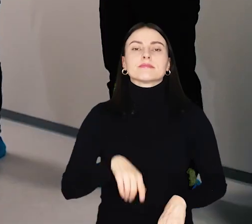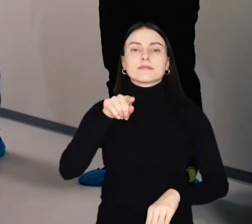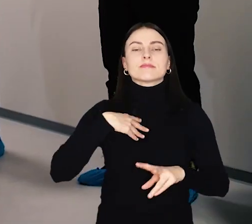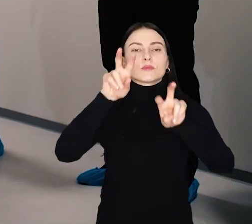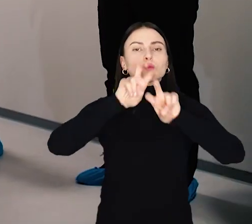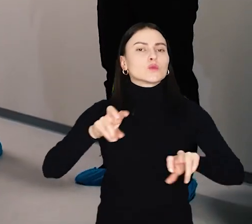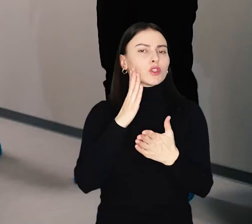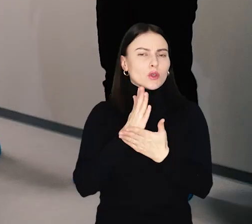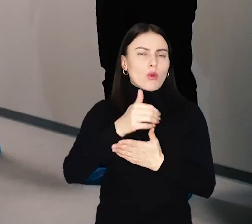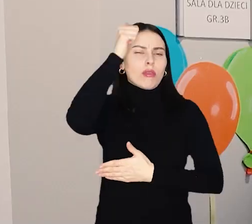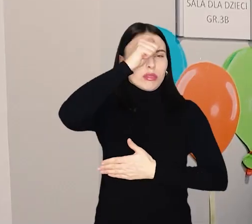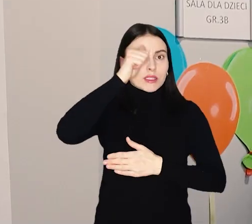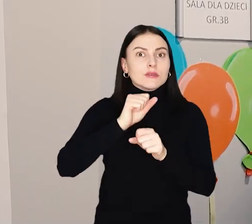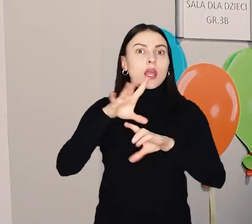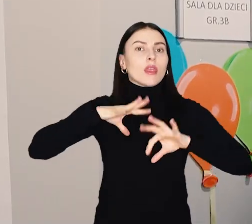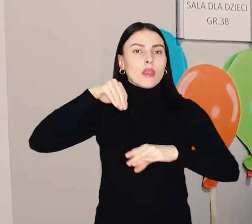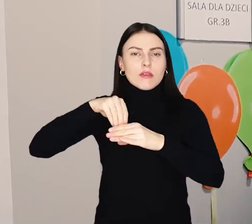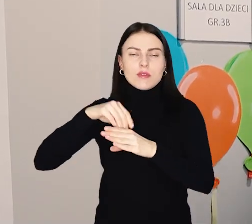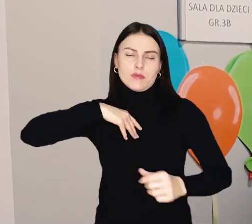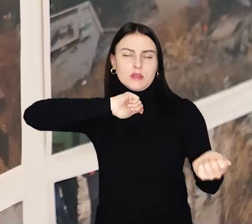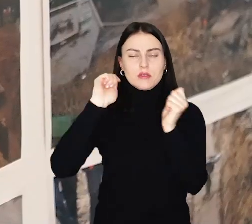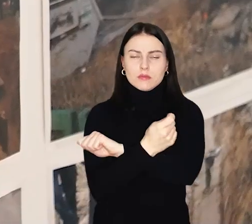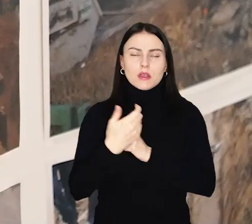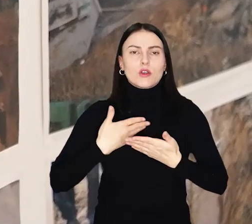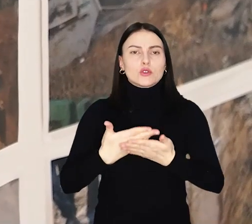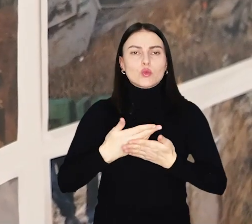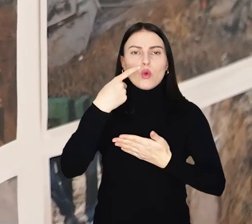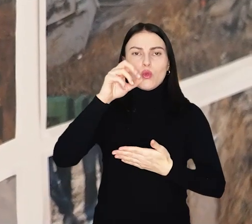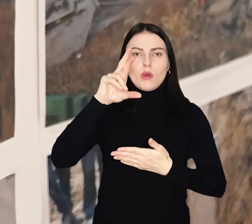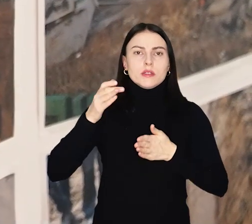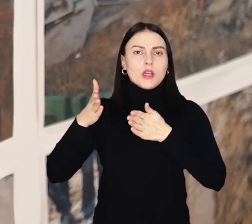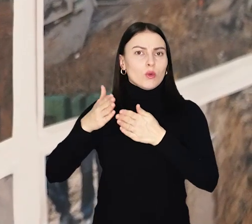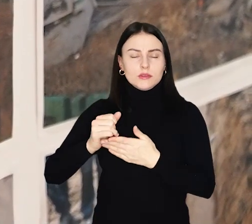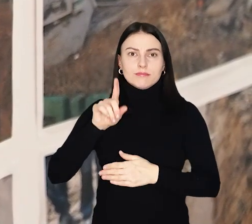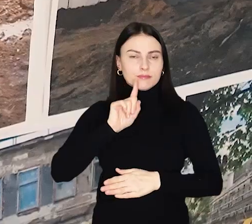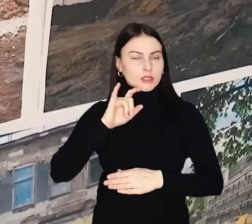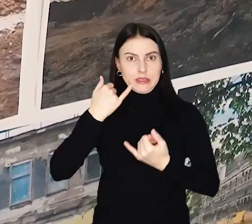To był remont tylko z nazwy – ta inwestycja zmieniła żłobek przy ul. Dokerskiej nie do poznania.